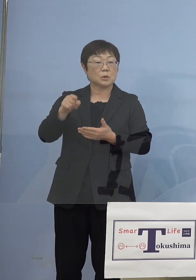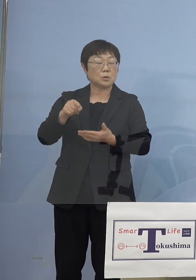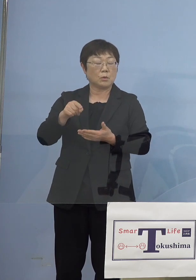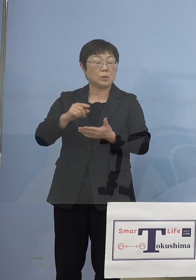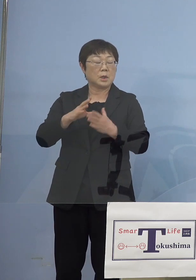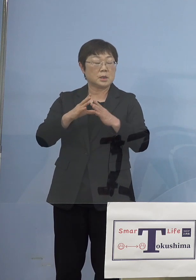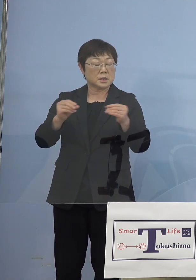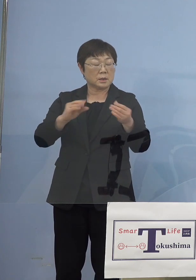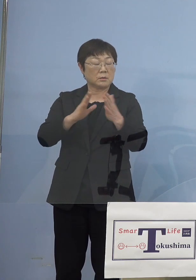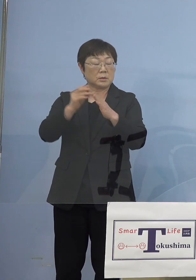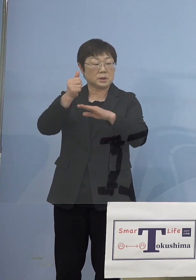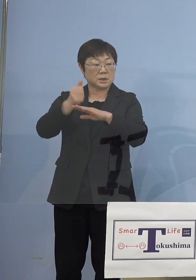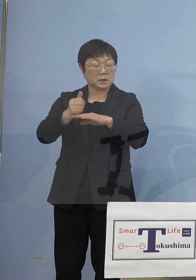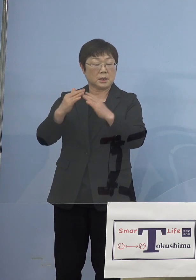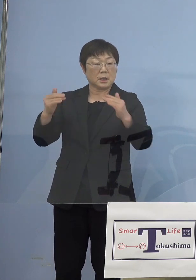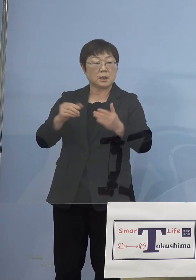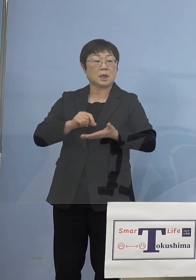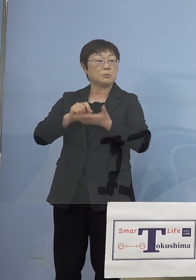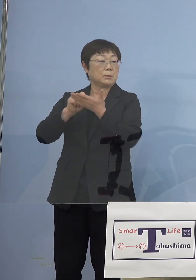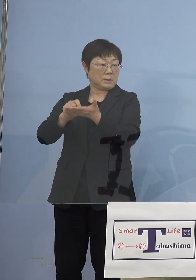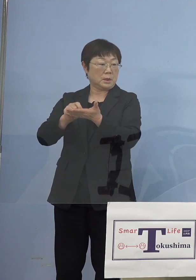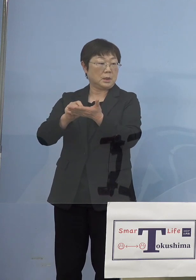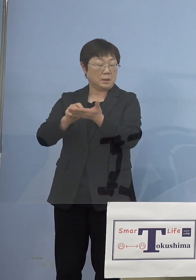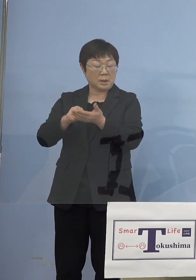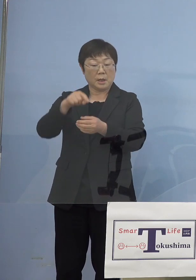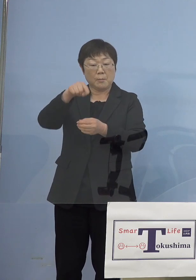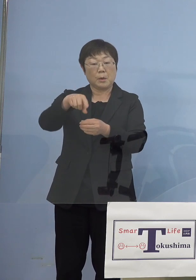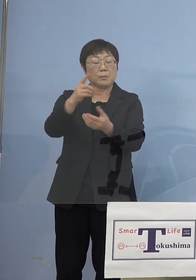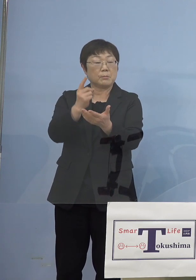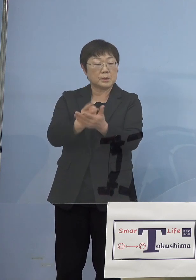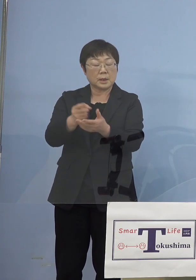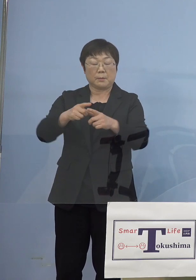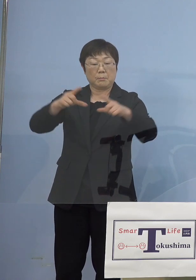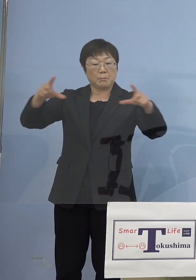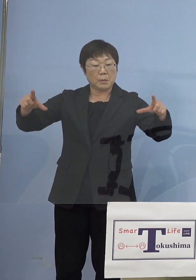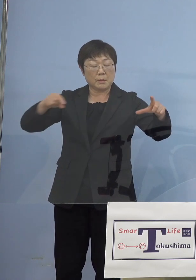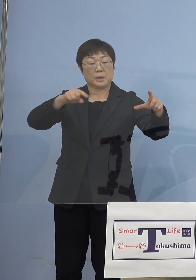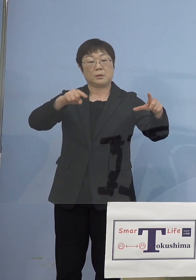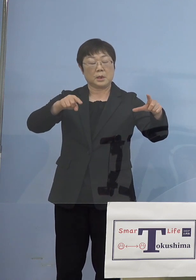言ってますので、もう少し面的な モニタリングを戦略的にやっていこうと